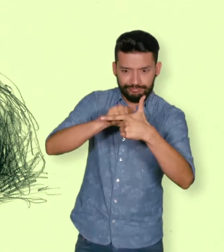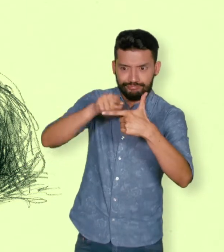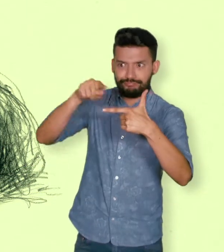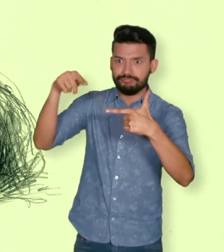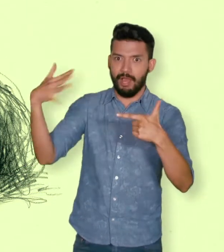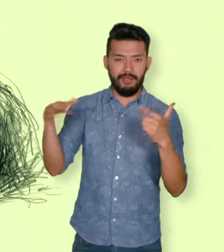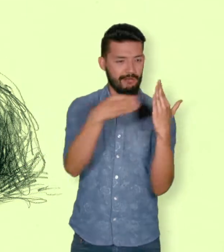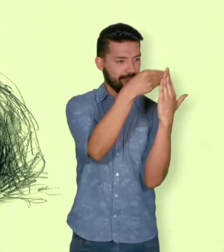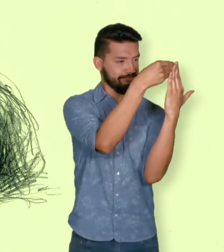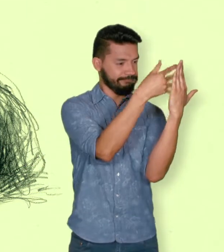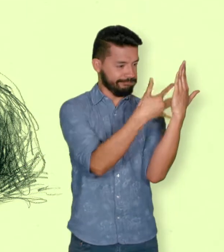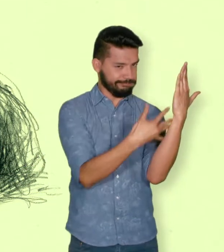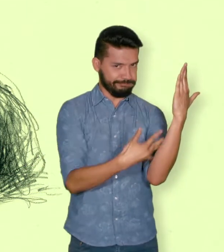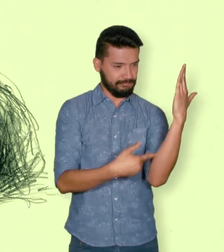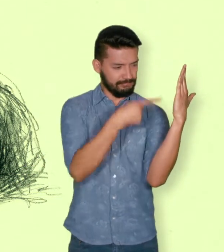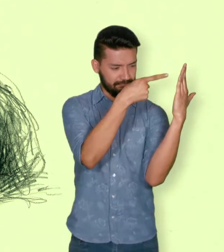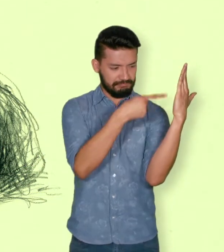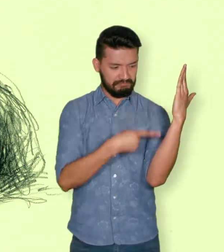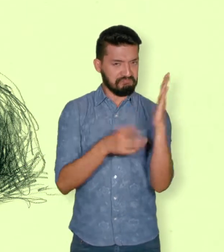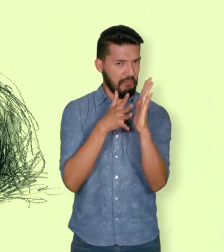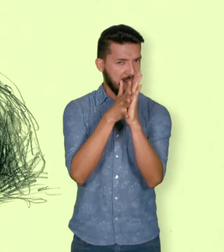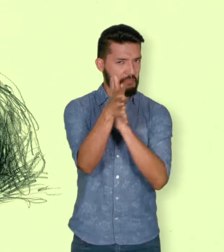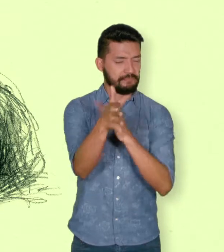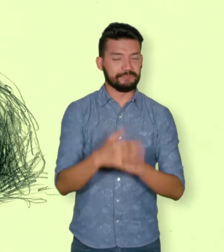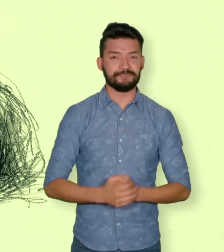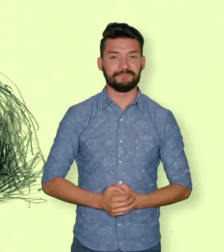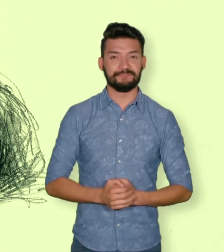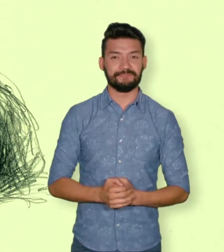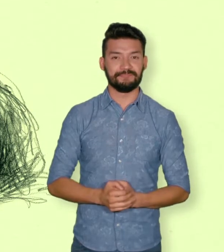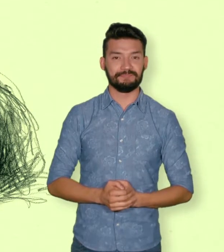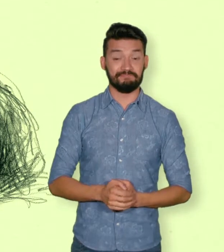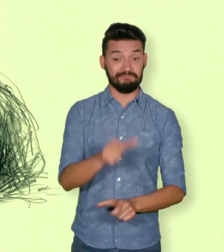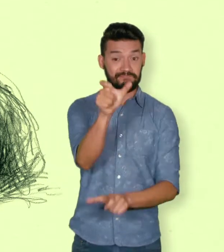Además de las víctimas mortales según el Centro de Memoria Histórica